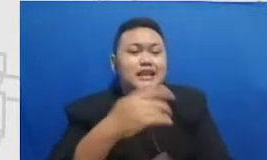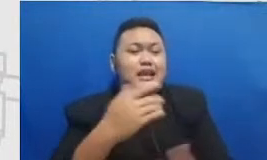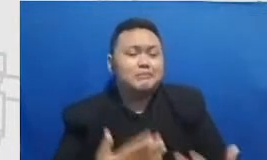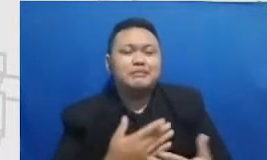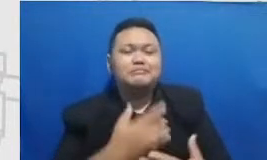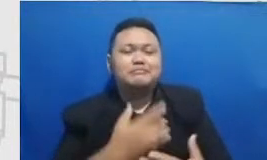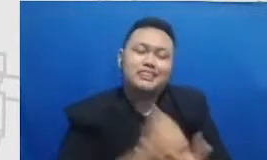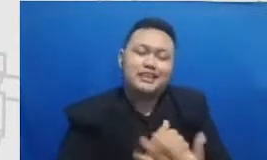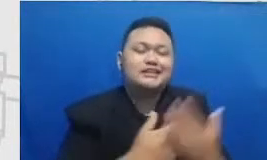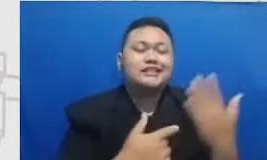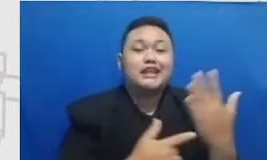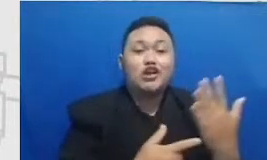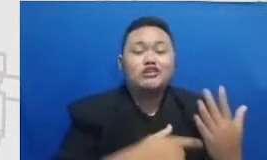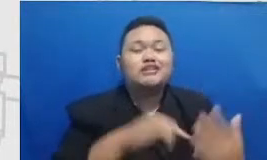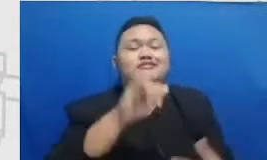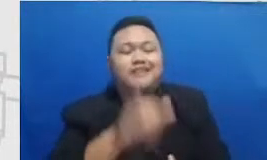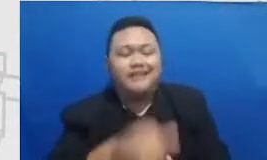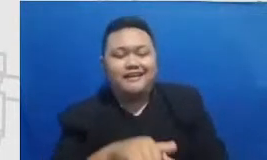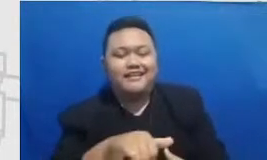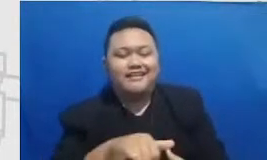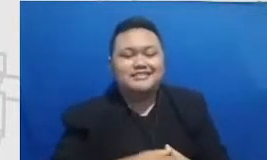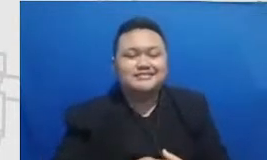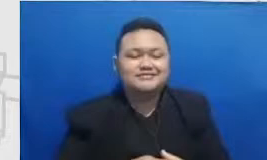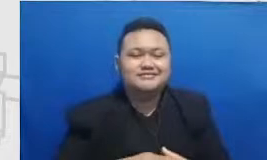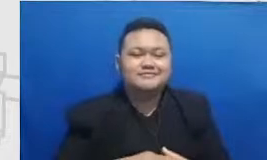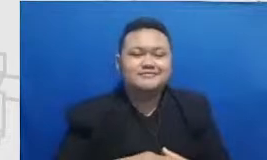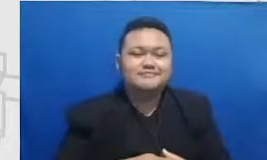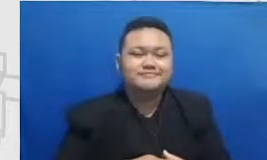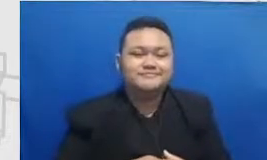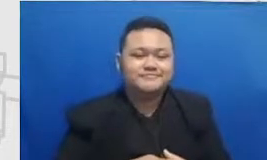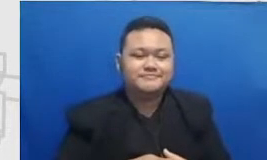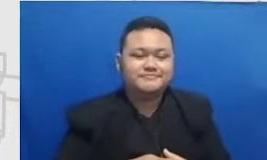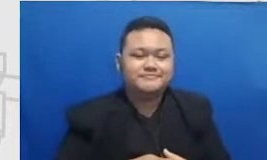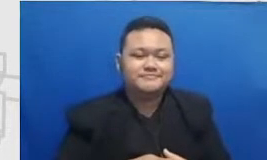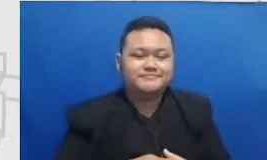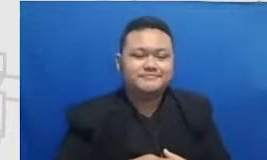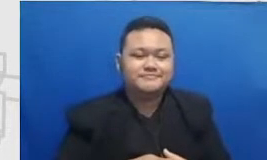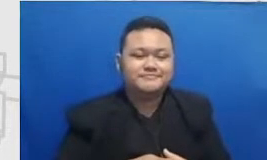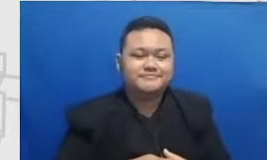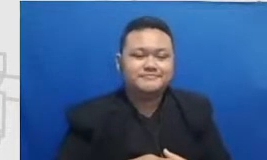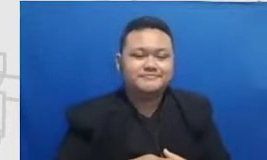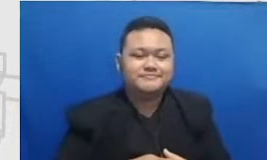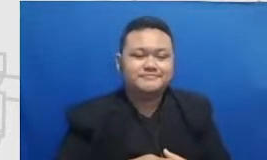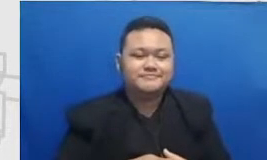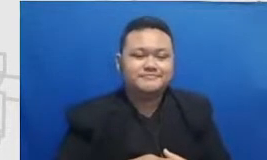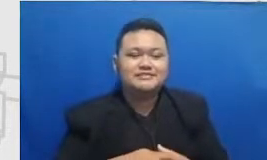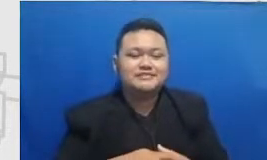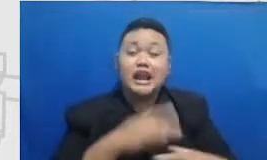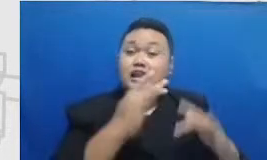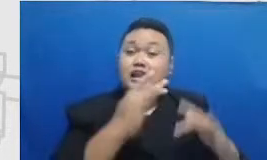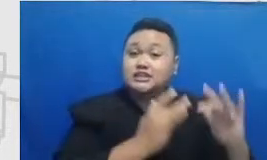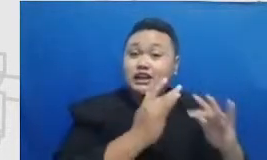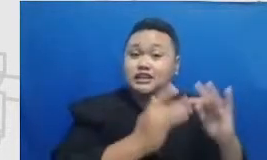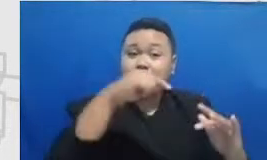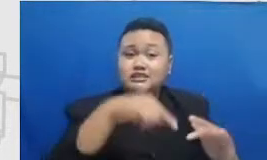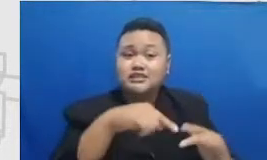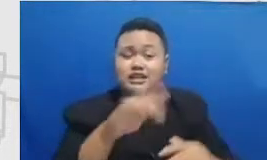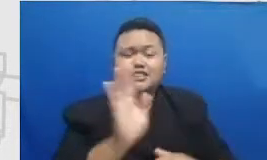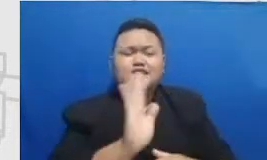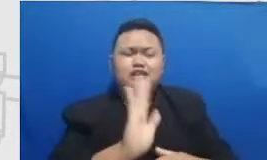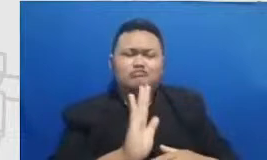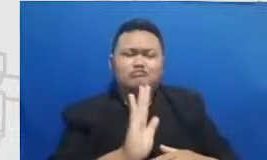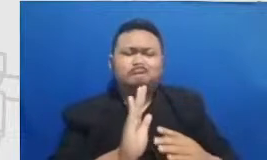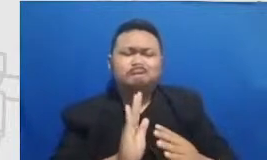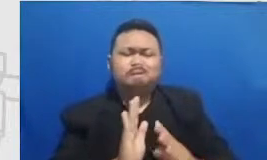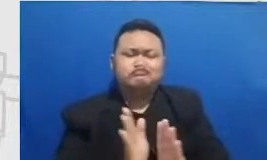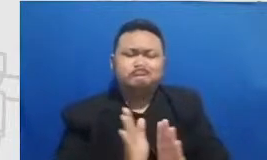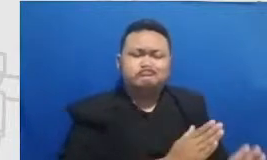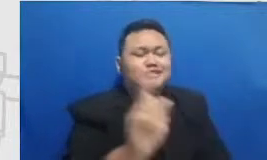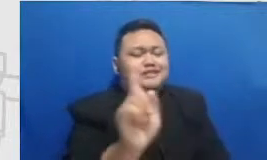ya apa namanya digi talisasi itu semua tidak bisa terhindarkan Tapi dibalik itu soft skillnya adalah